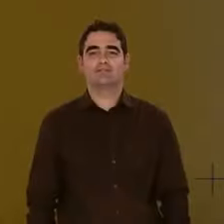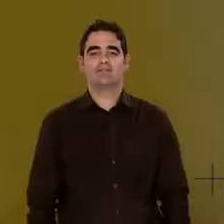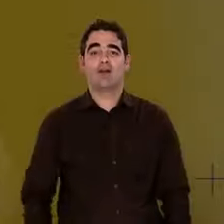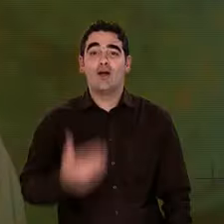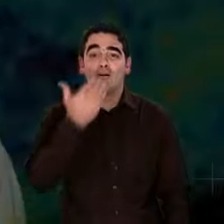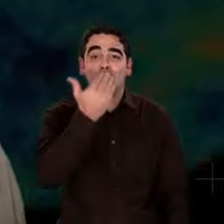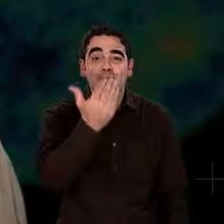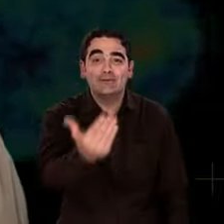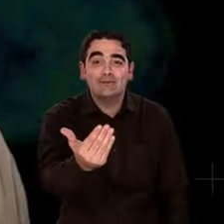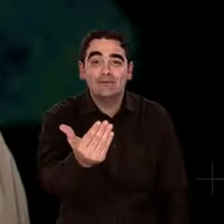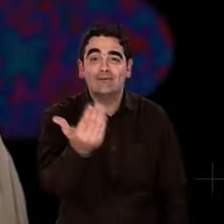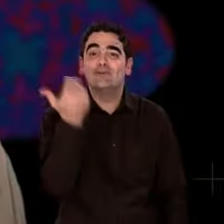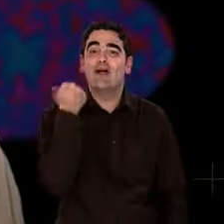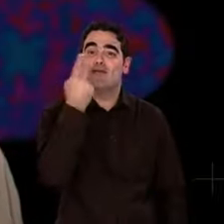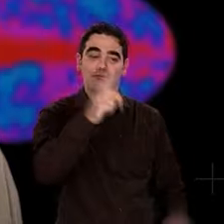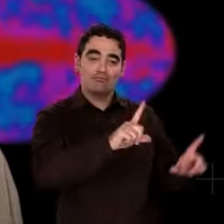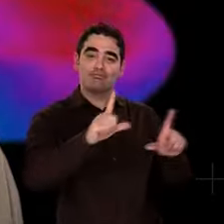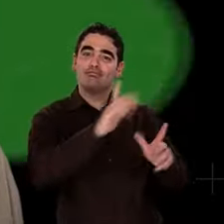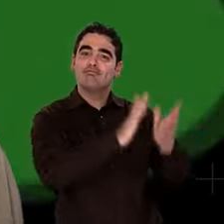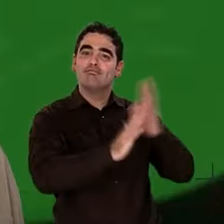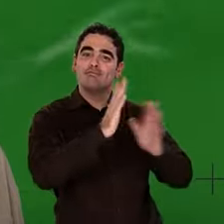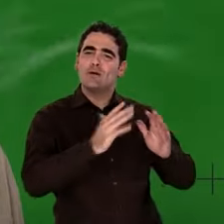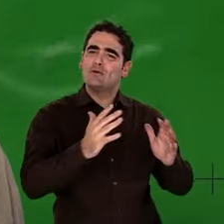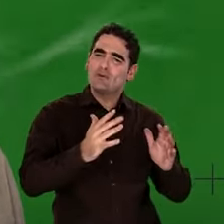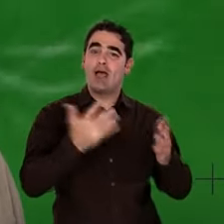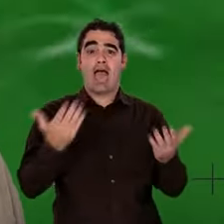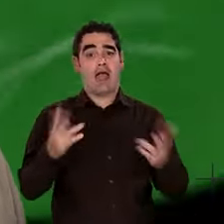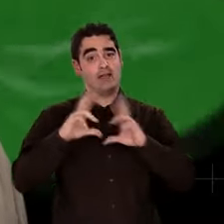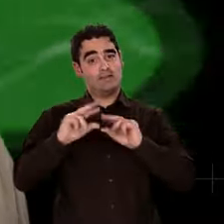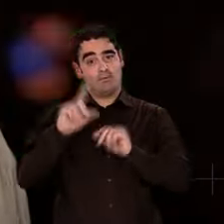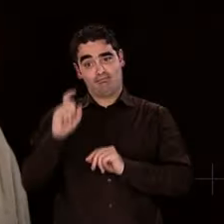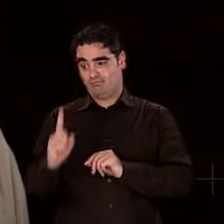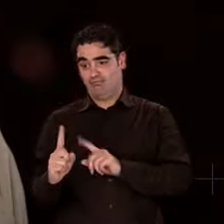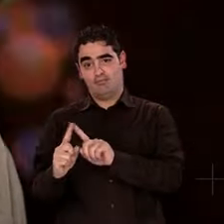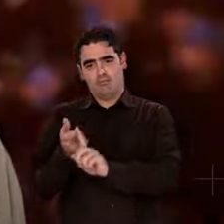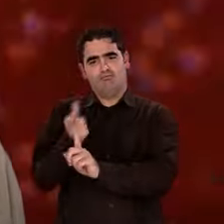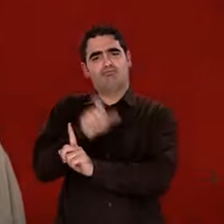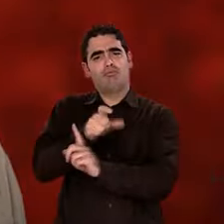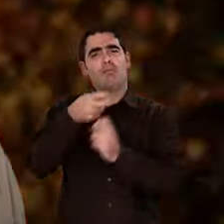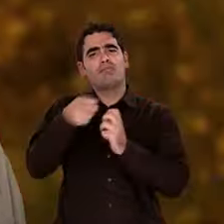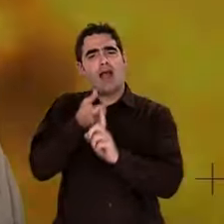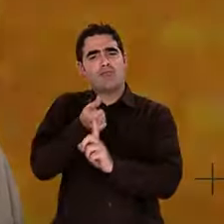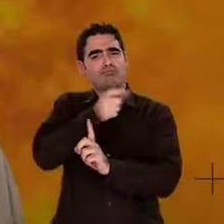Bonjour à vous, visiteurs. Merci de m'avoir suivi dans cette enquête sur l'origine de la matière.